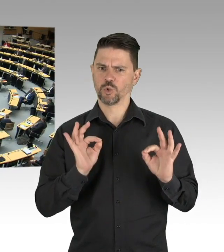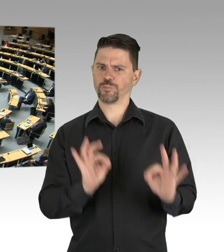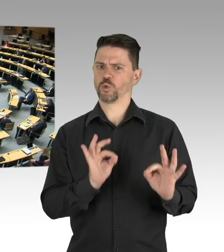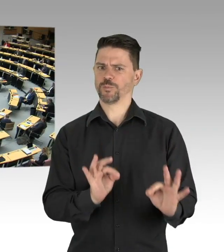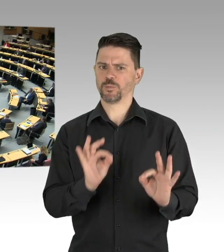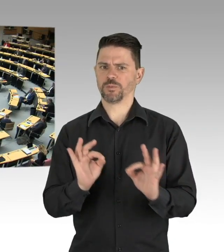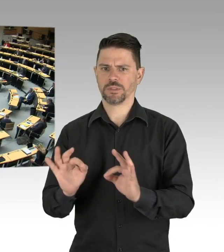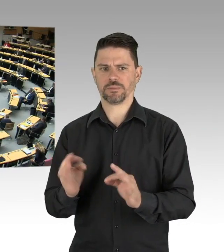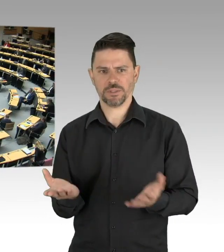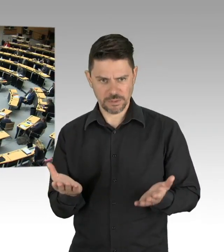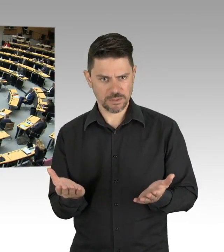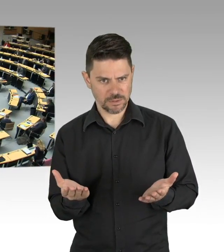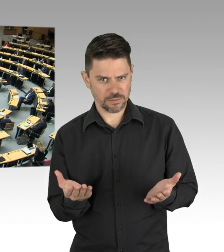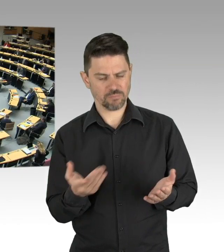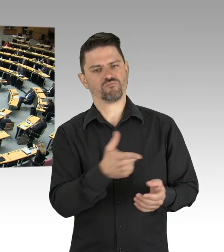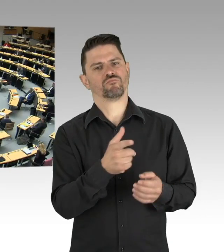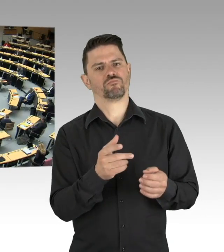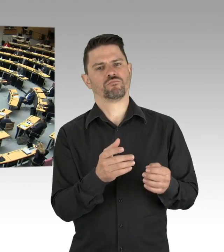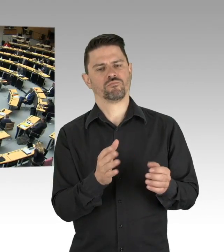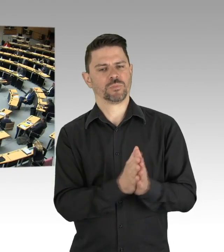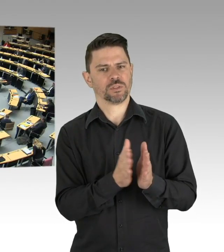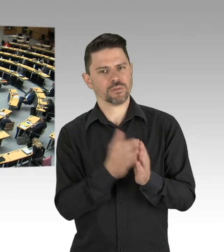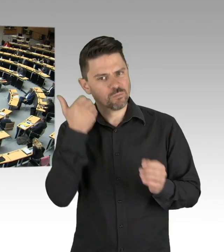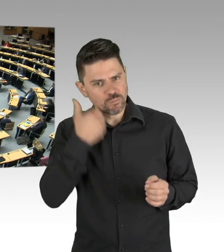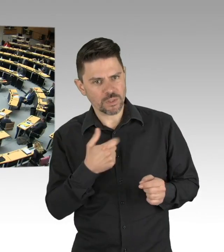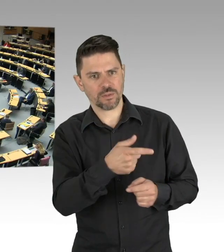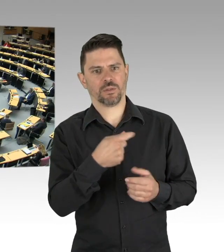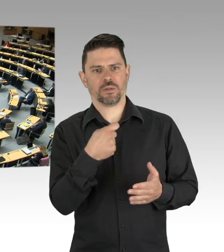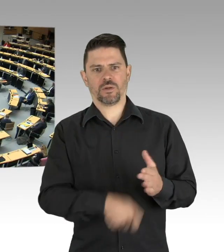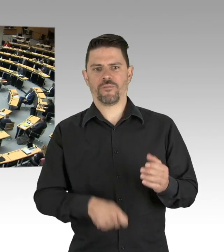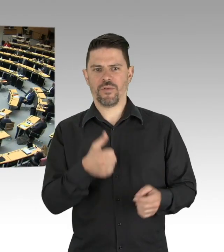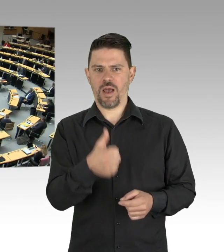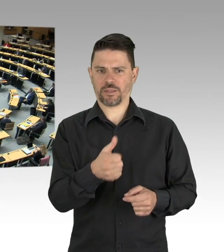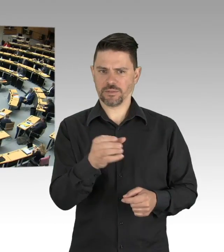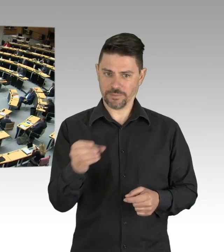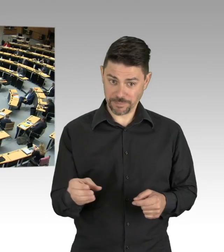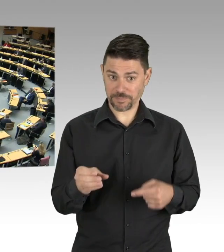für heute 0 Uhr sprechen in Berlin von 5827 Erkrankten